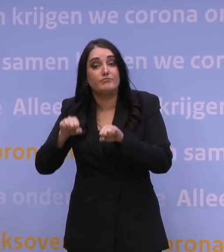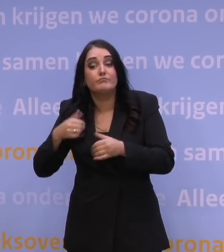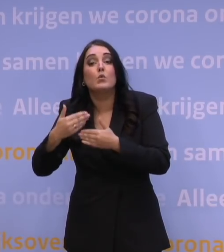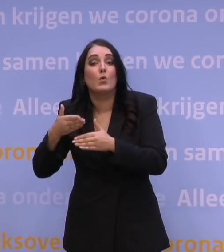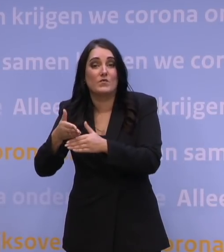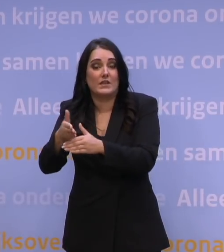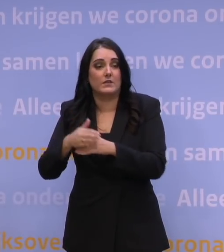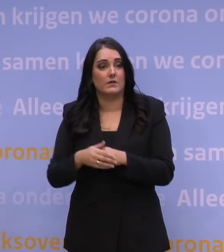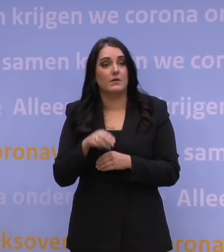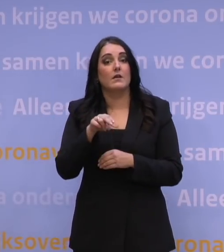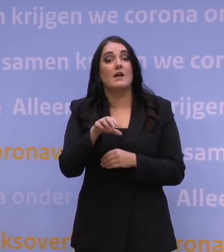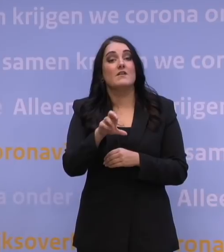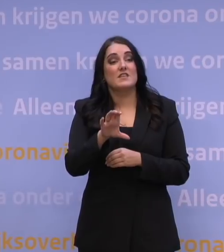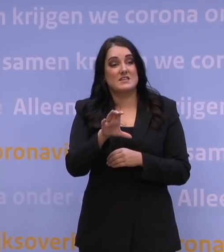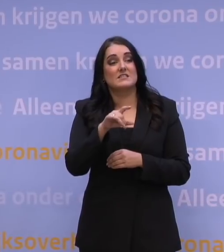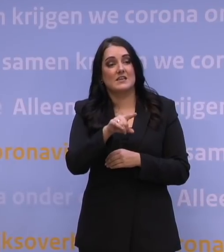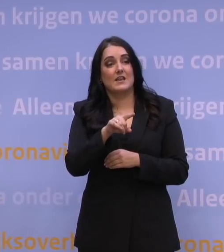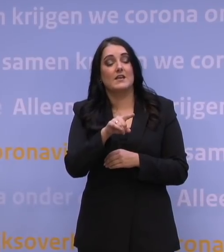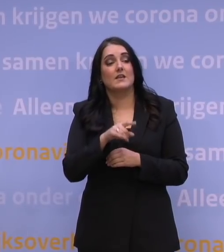NRC, aansluitend NU.nl.